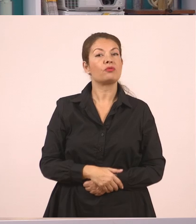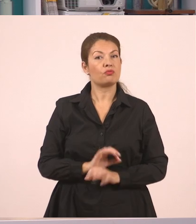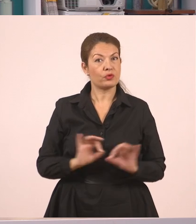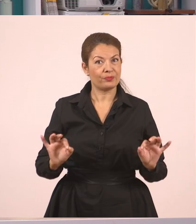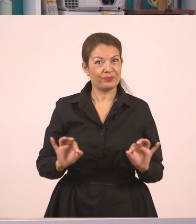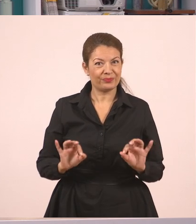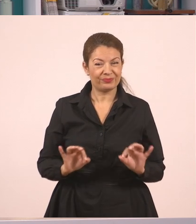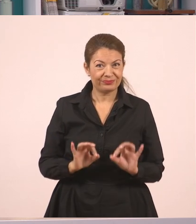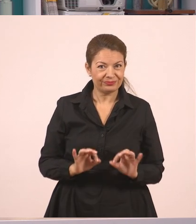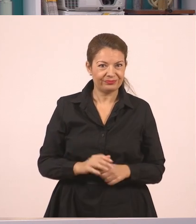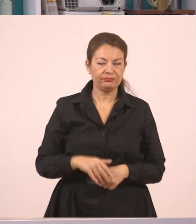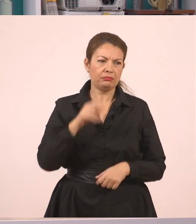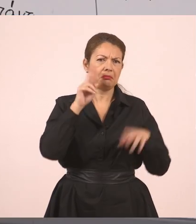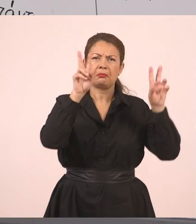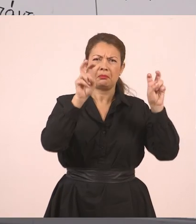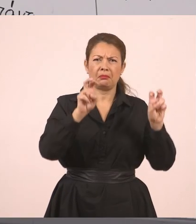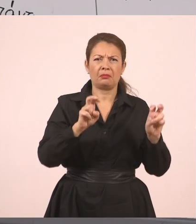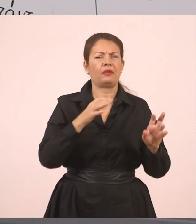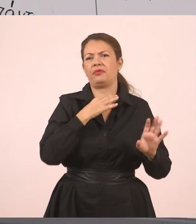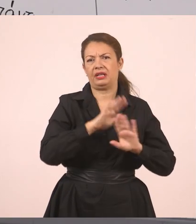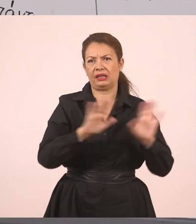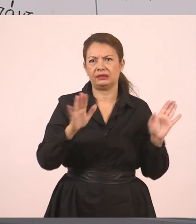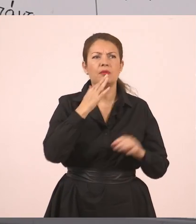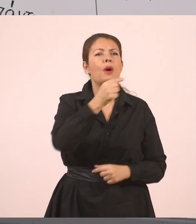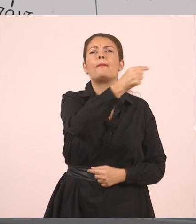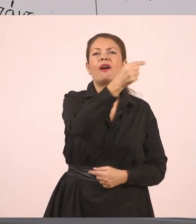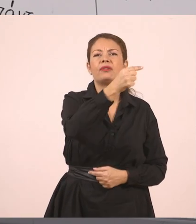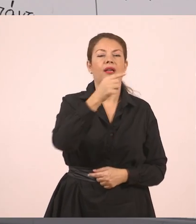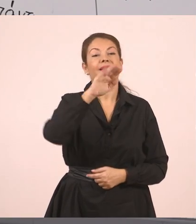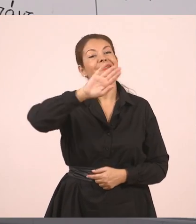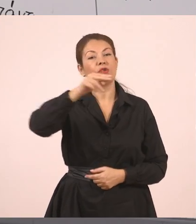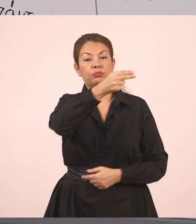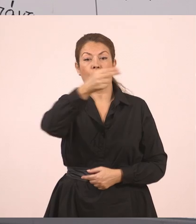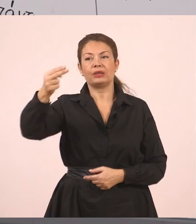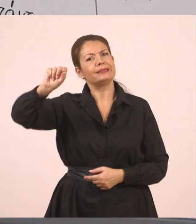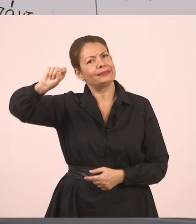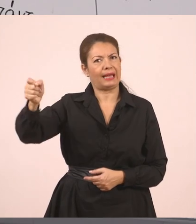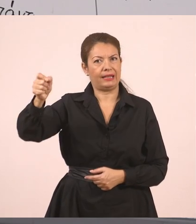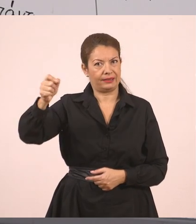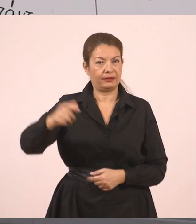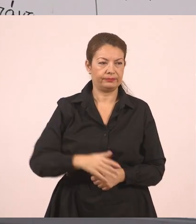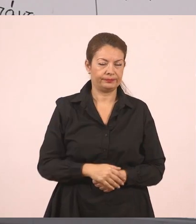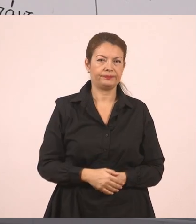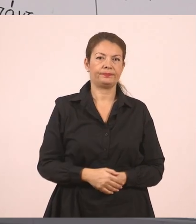Εδώ τώρα δεν έχω εισαγωγικά για να κλείσω. Βάζω μία τελεία. "Παναγιώτη, σε παρακαλώ, σβήσε τον πίνακα".